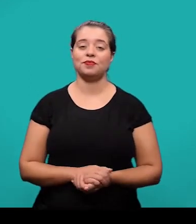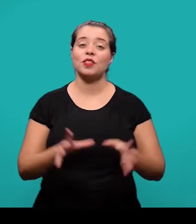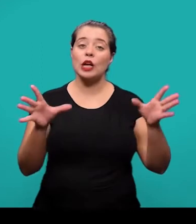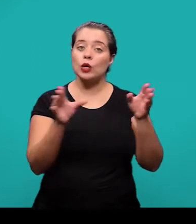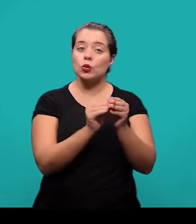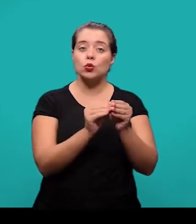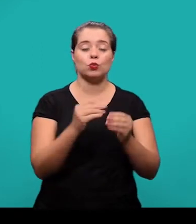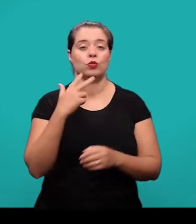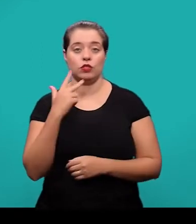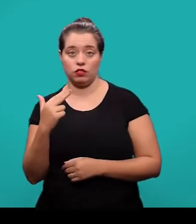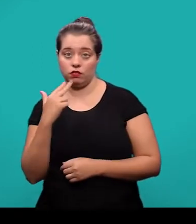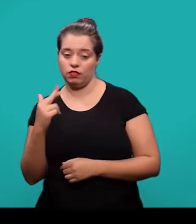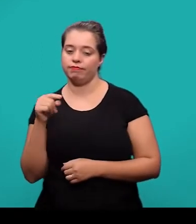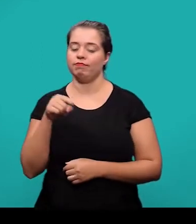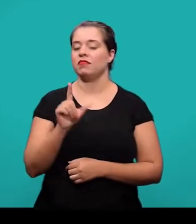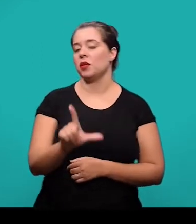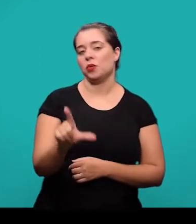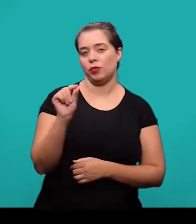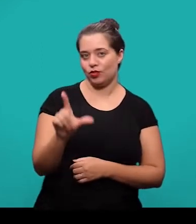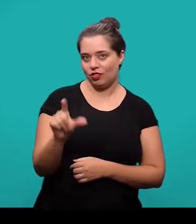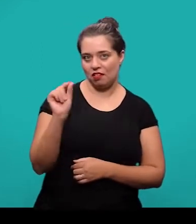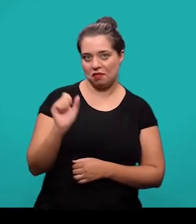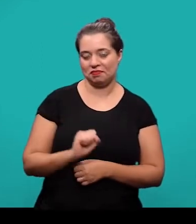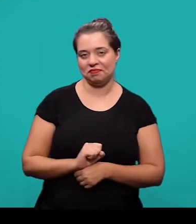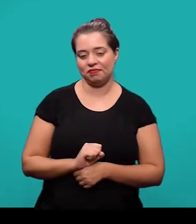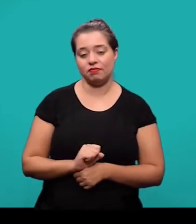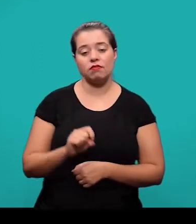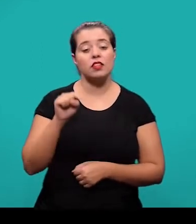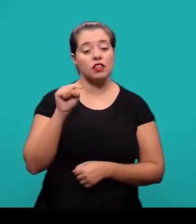O resumo em outro idioma é um elemento opcional e ele sucede